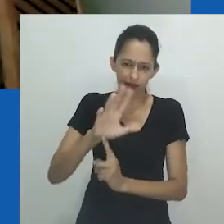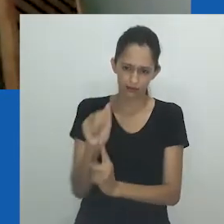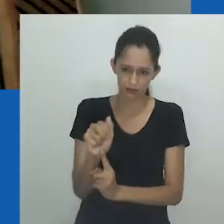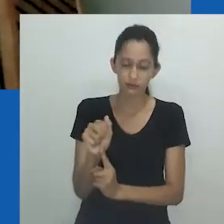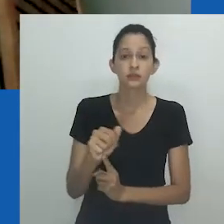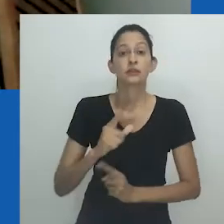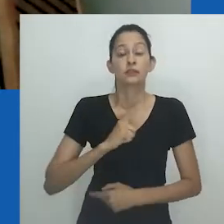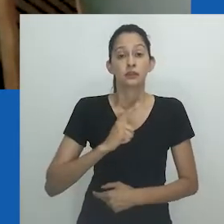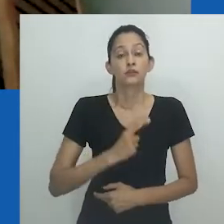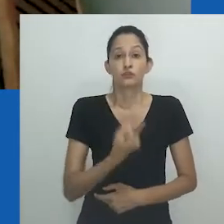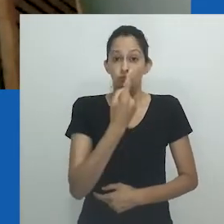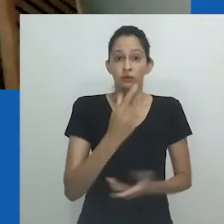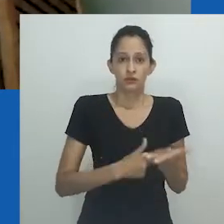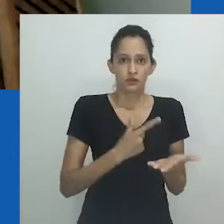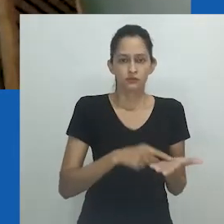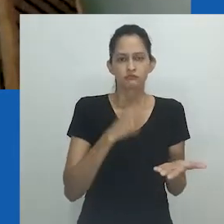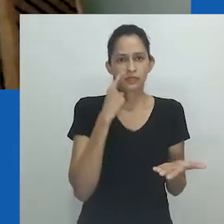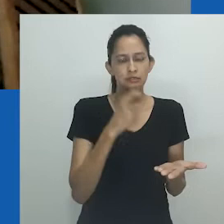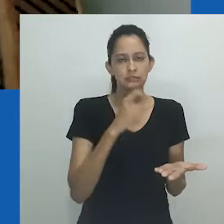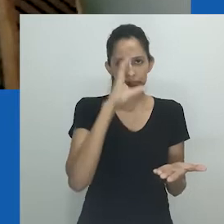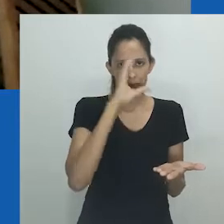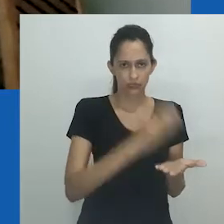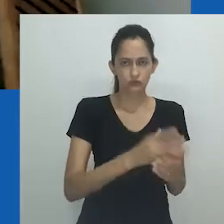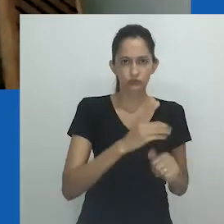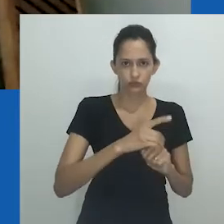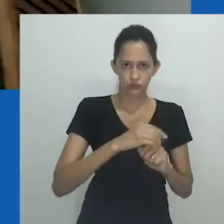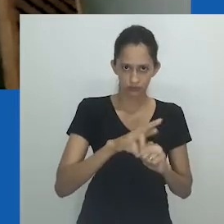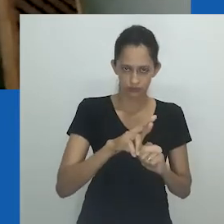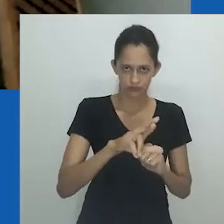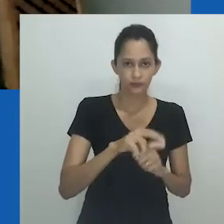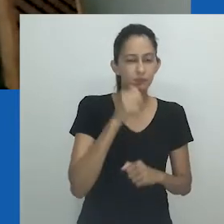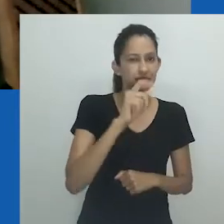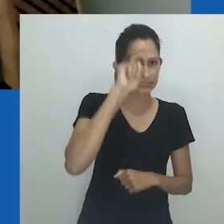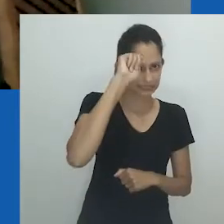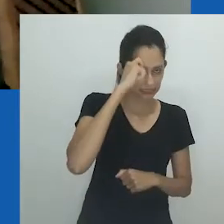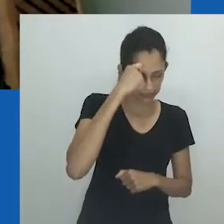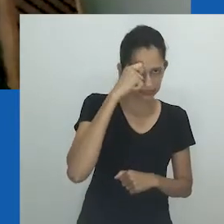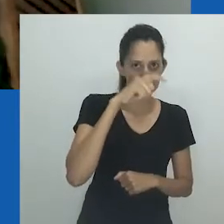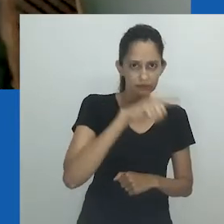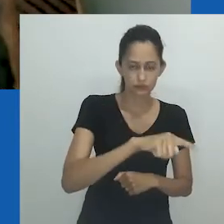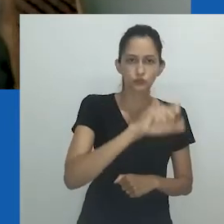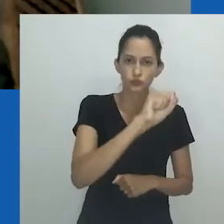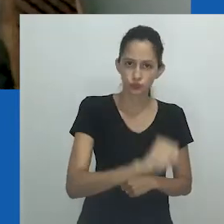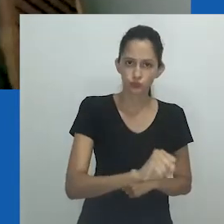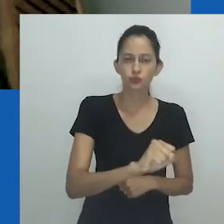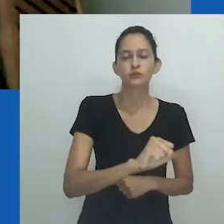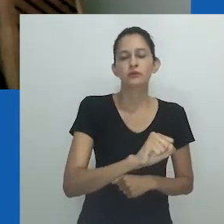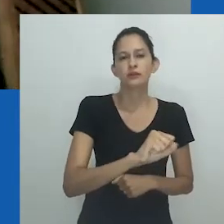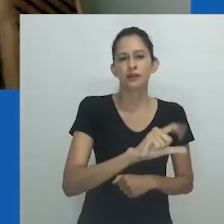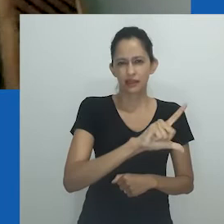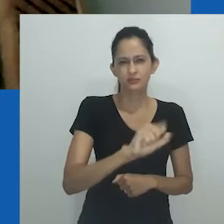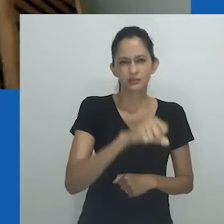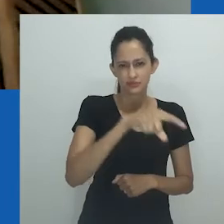gostaria de chamar atenção para o livro que é fruto de sua tese de doutorado: "Black Lesbian Sexualities and Identity in South Africa"